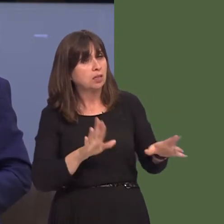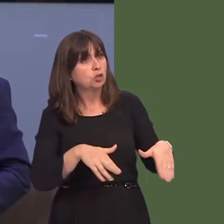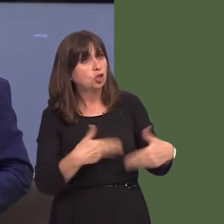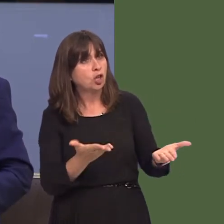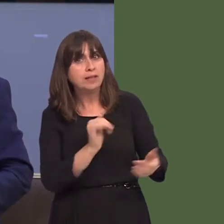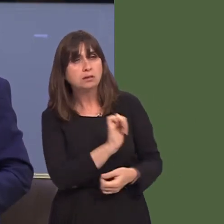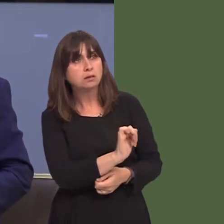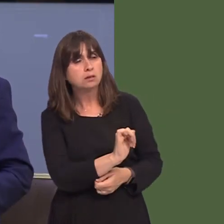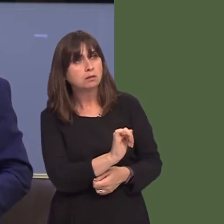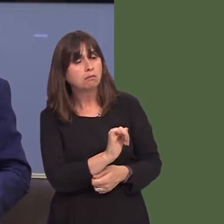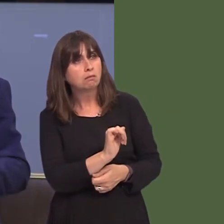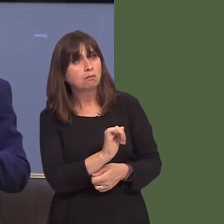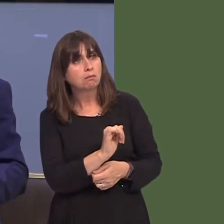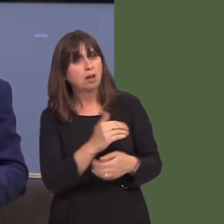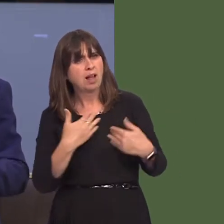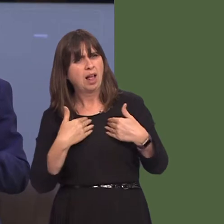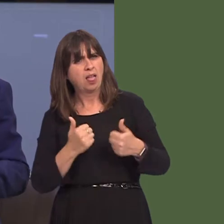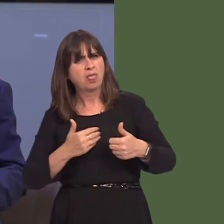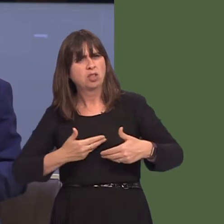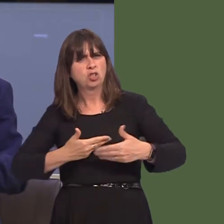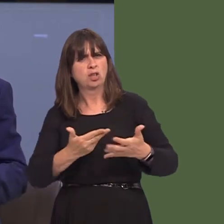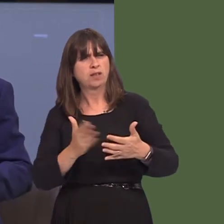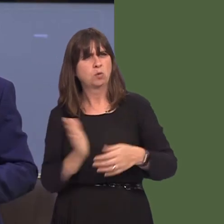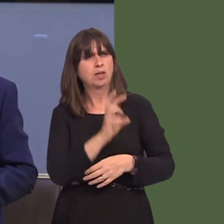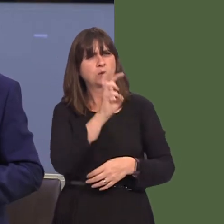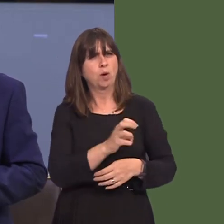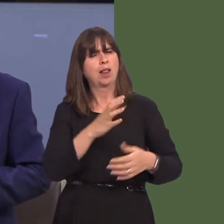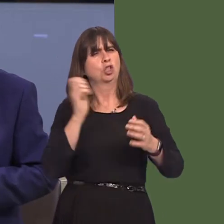a fydd yn diogelu gwasanaethau yn ysbyty Llwynhelyg? Ac a ydych chi'n cytuno ‚ mi fod rhaid i